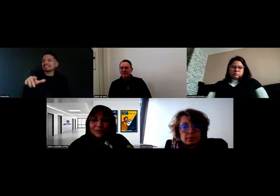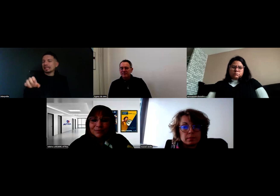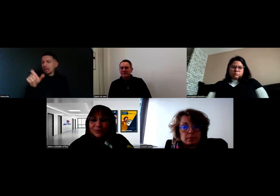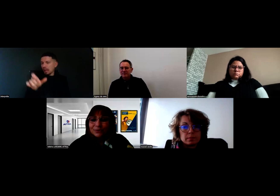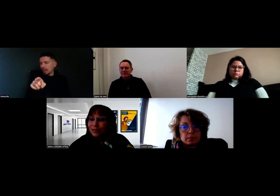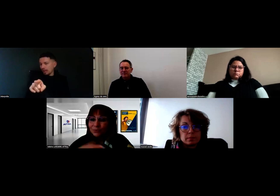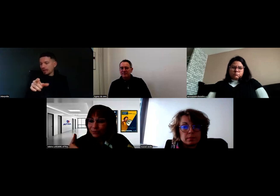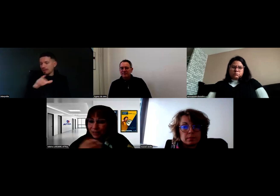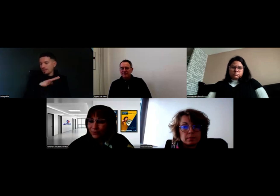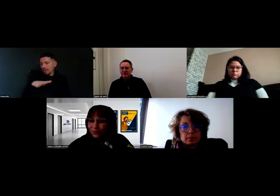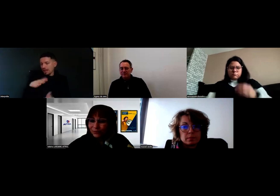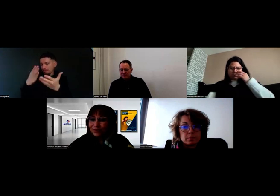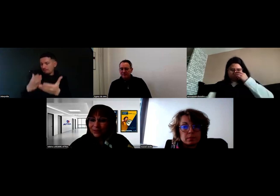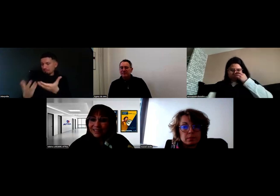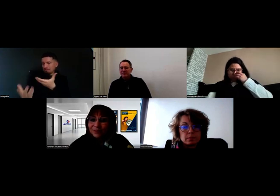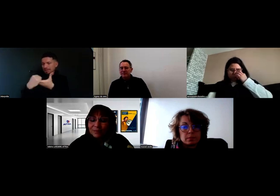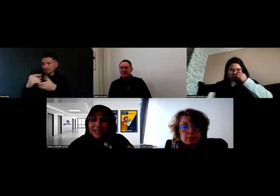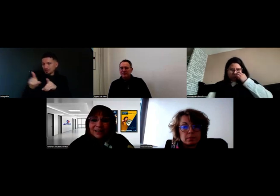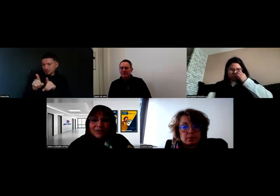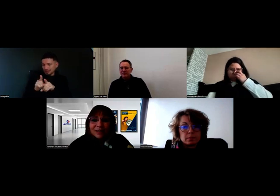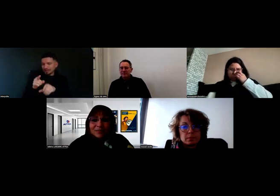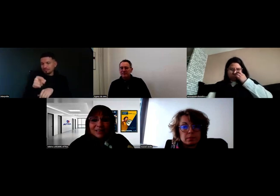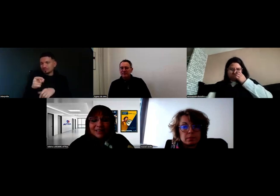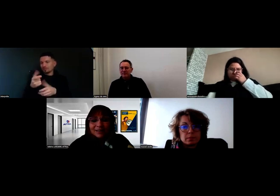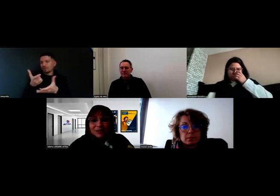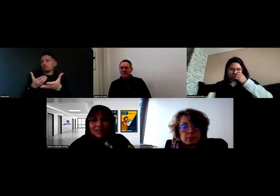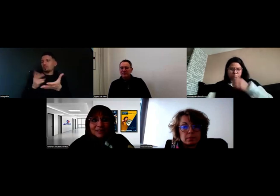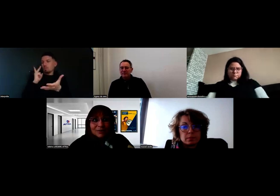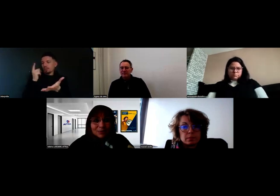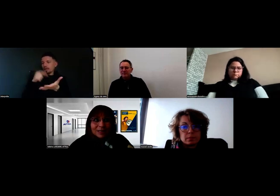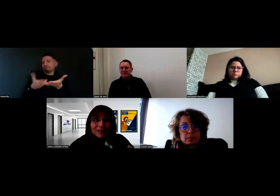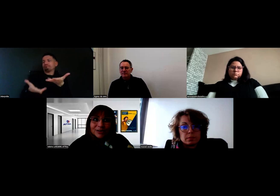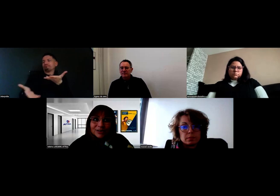avec Mme Roussel, ou en tout cas avec l'employeur,